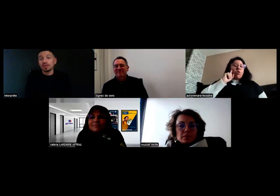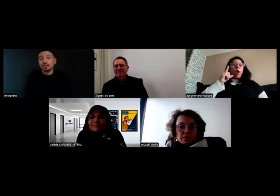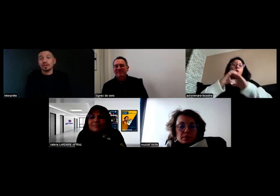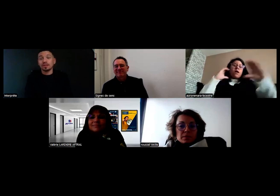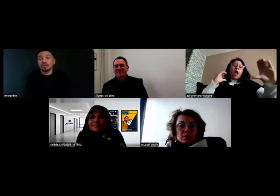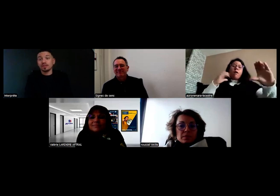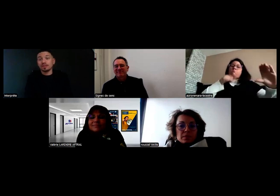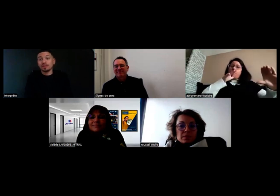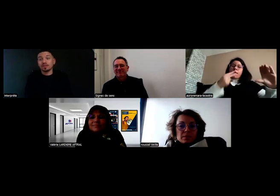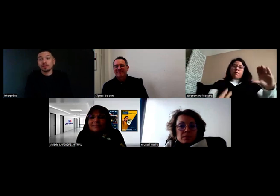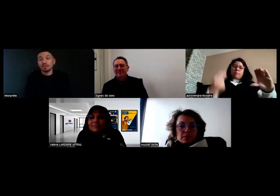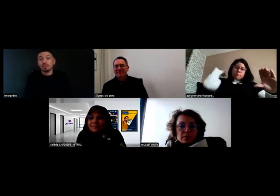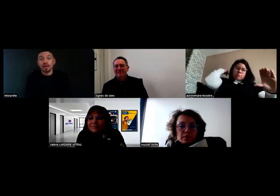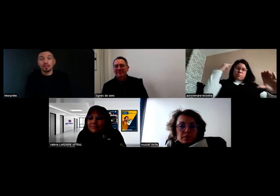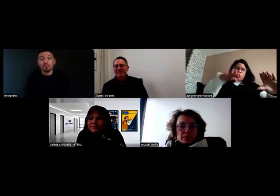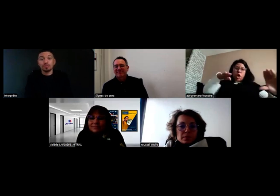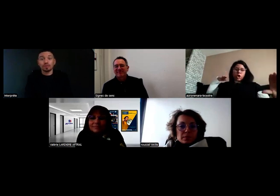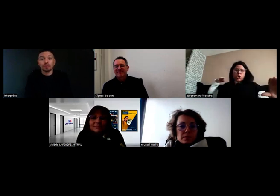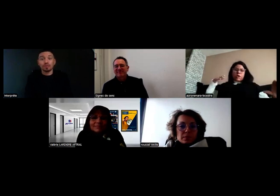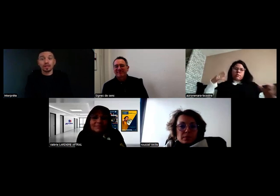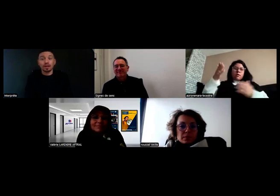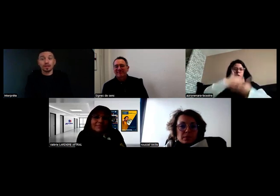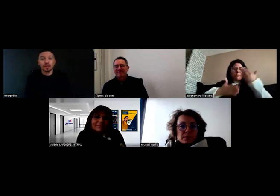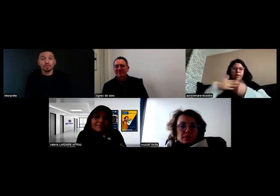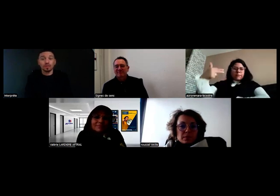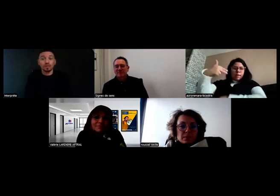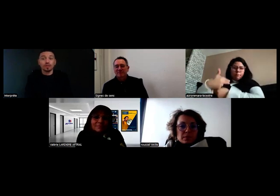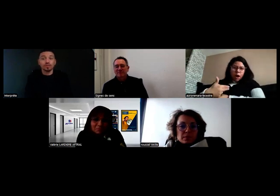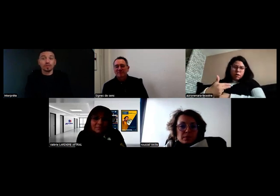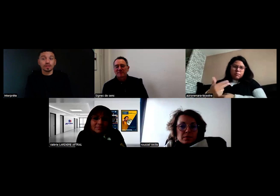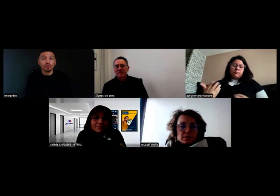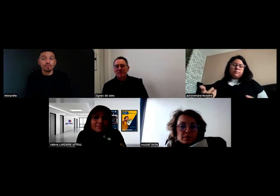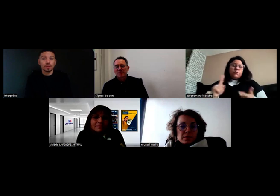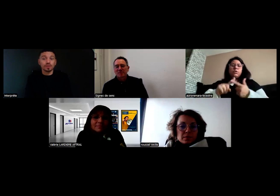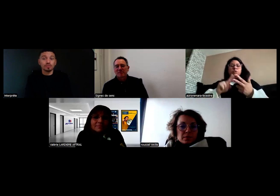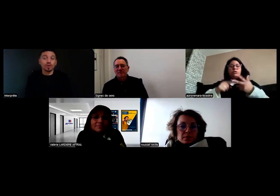Pareil pour le car, sans rétro, ce n'est pas possible.